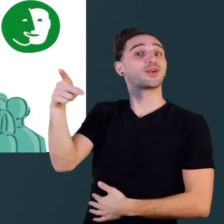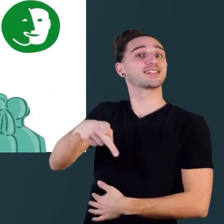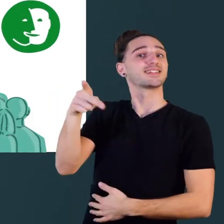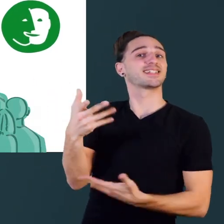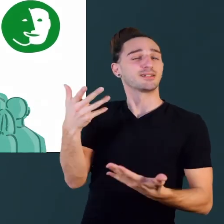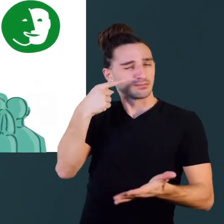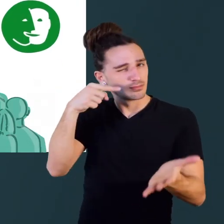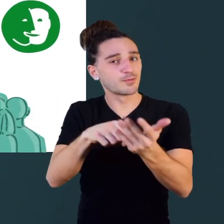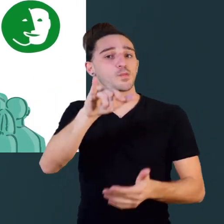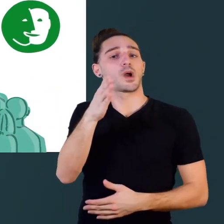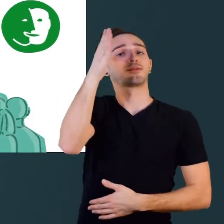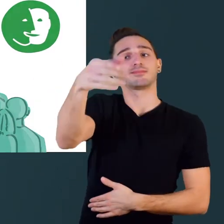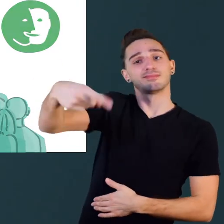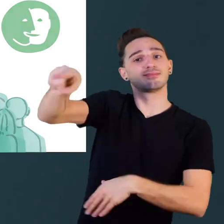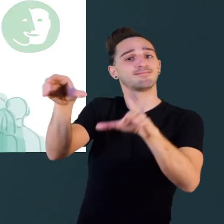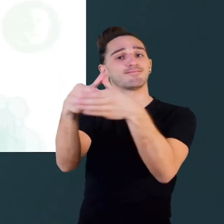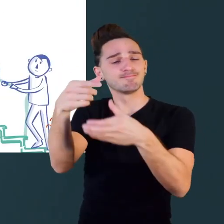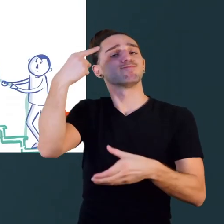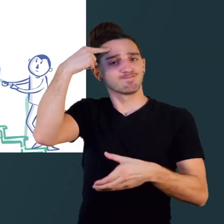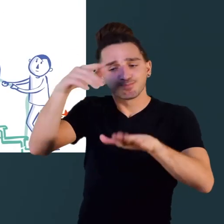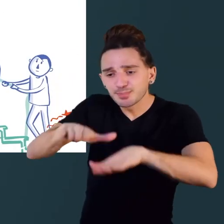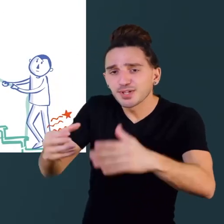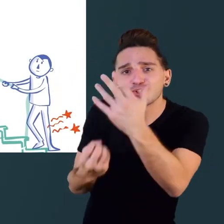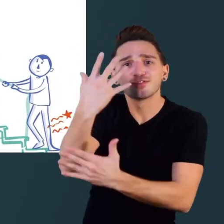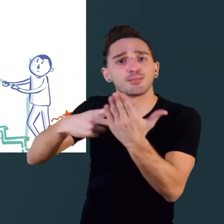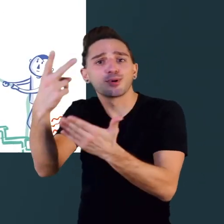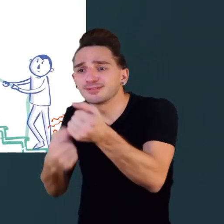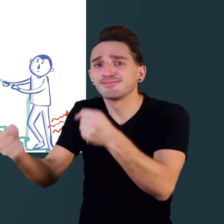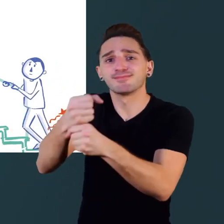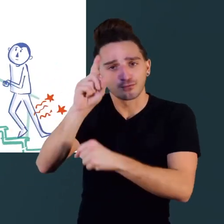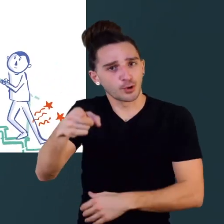pour qu'ils tiennent compte des personnes à mobilité réduite dans leurs projets.